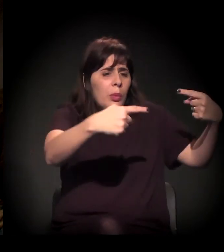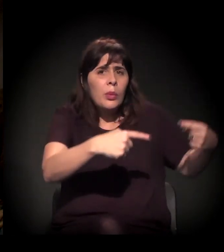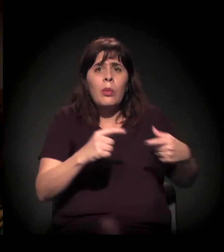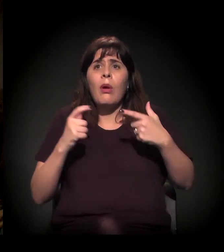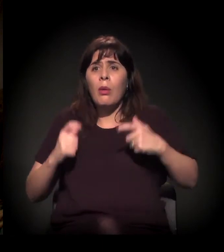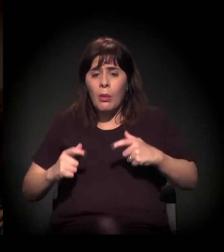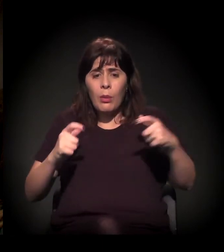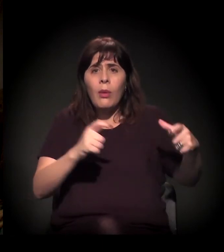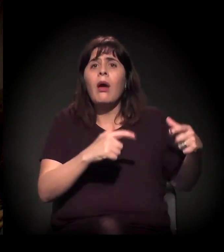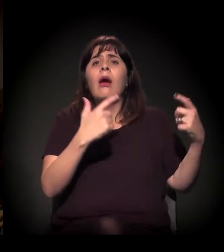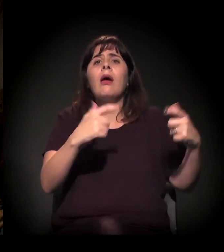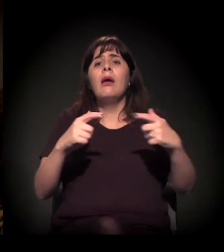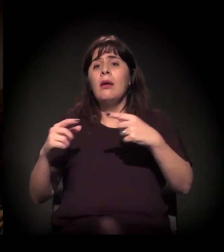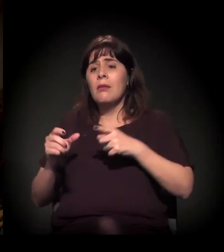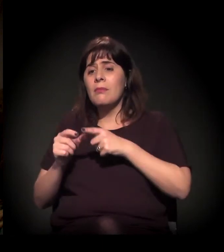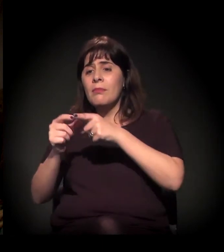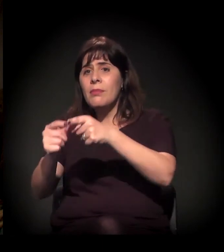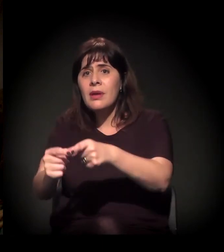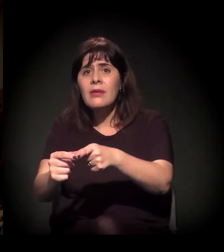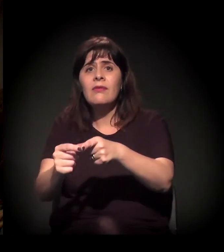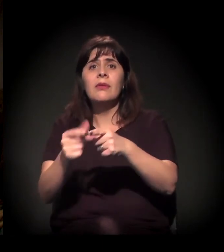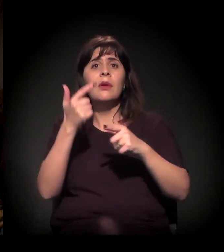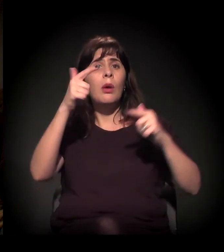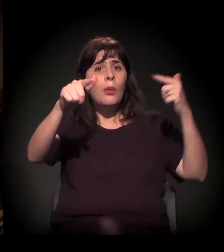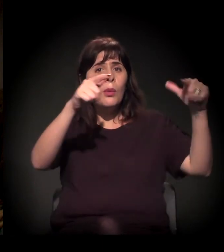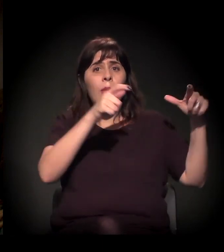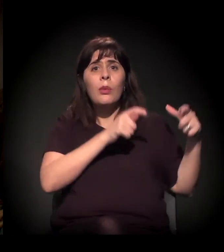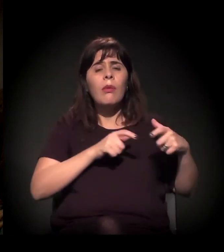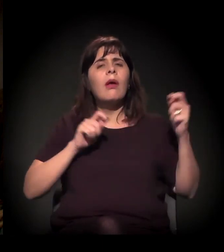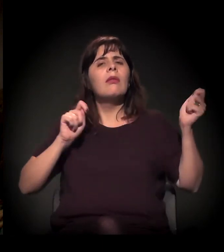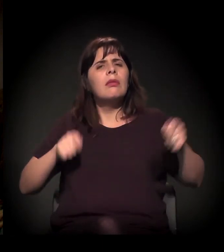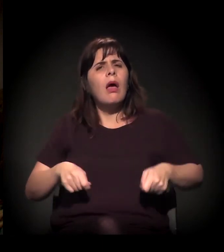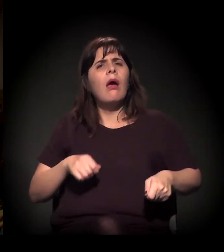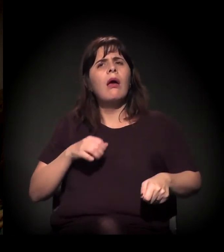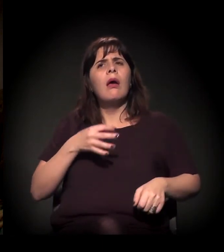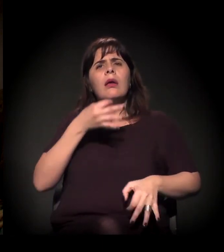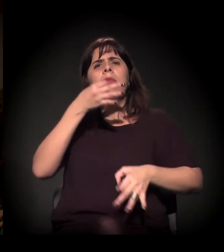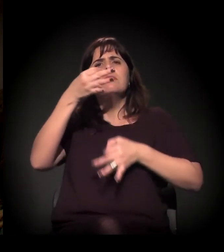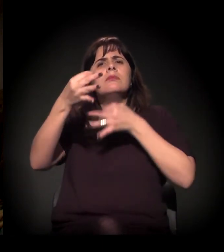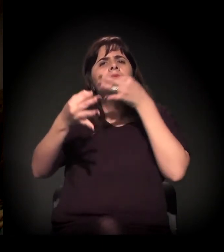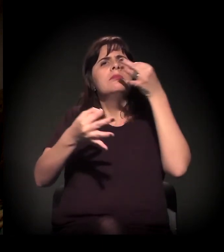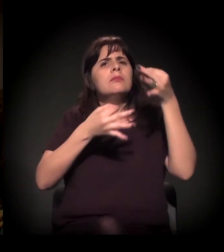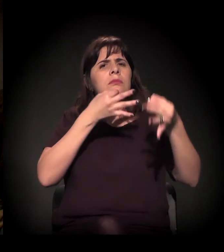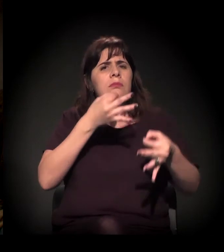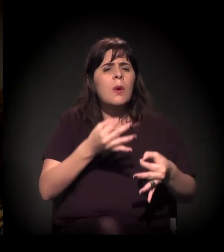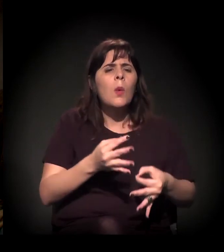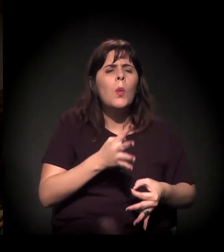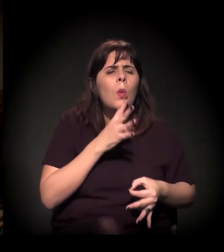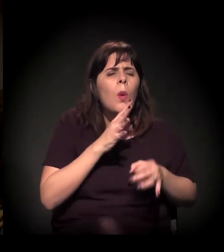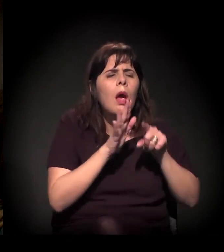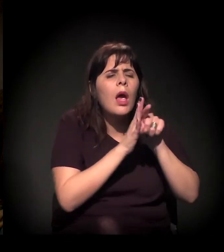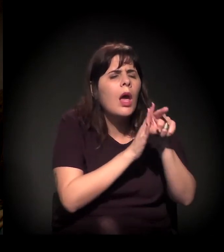para os meios que possam formar opinião, para que se conheça melhor o que está acontecendo?